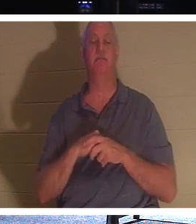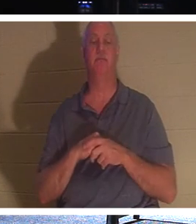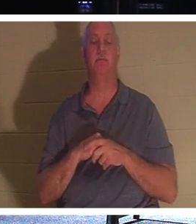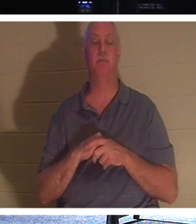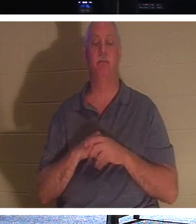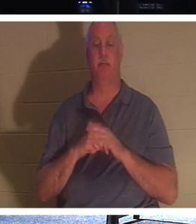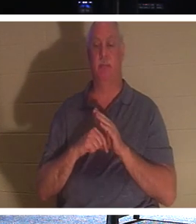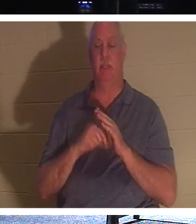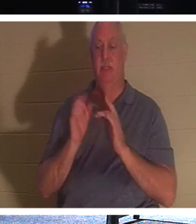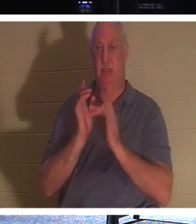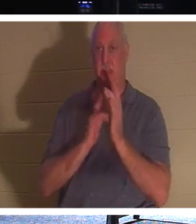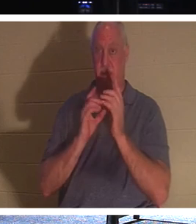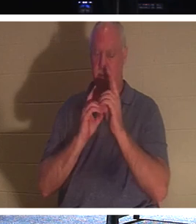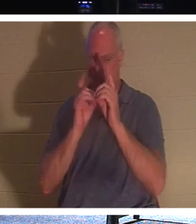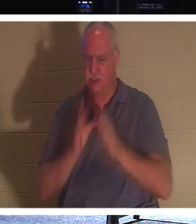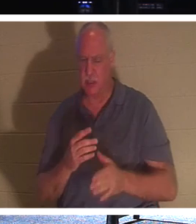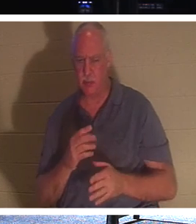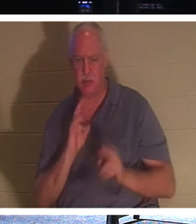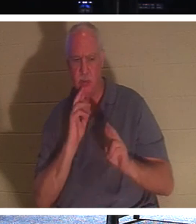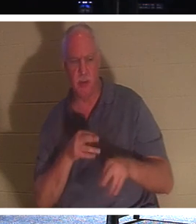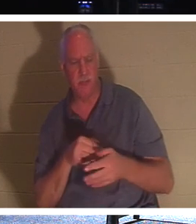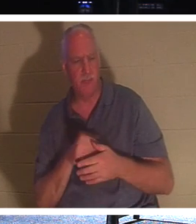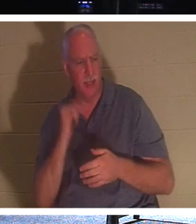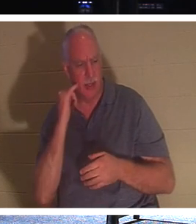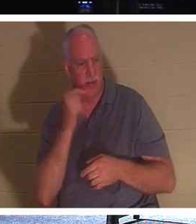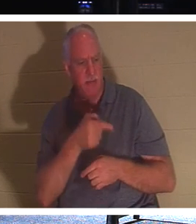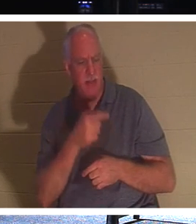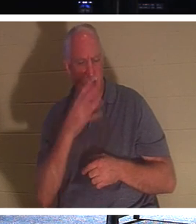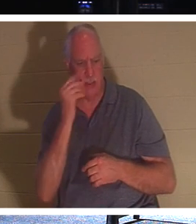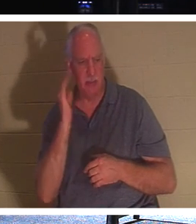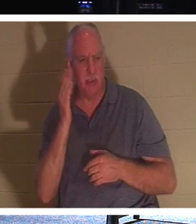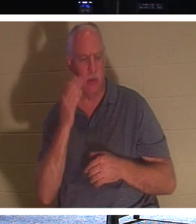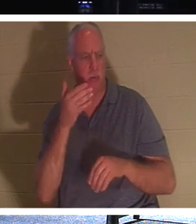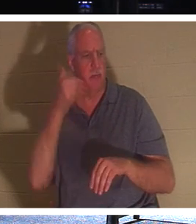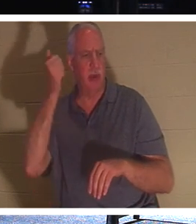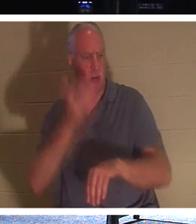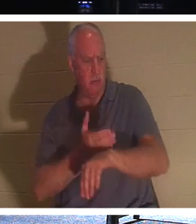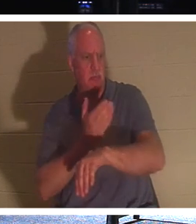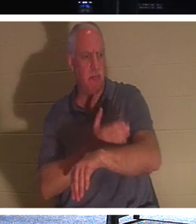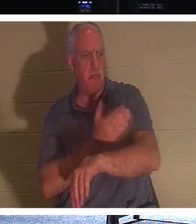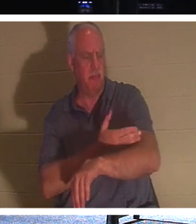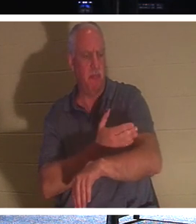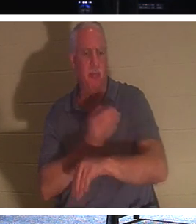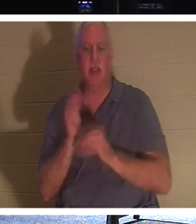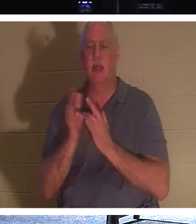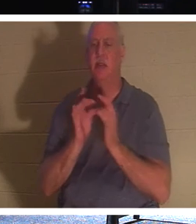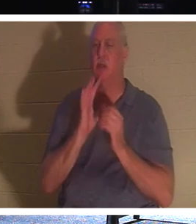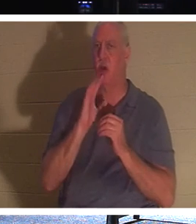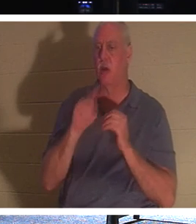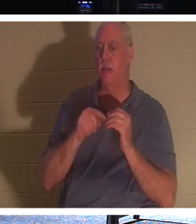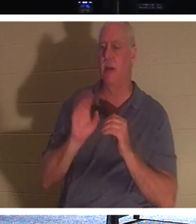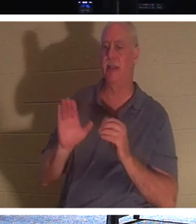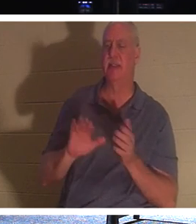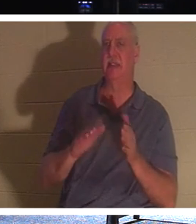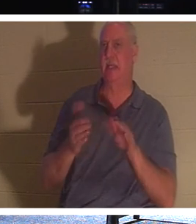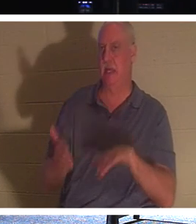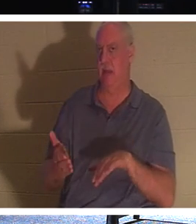antworteten: „Herr, wenn er schläft, wird es ihm besser gehen.“ Jesus hatte von seinem Tod gesprochen, aber seine